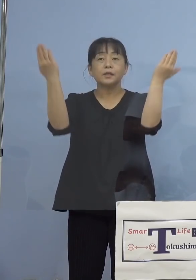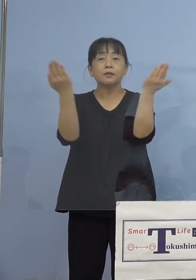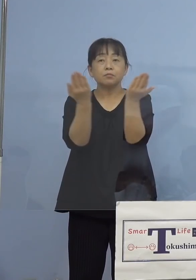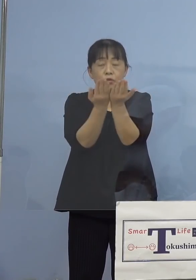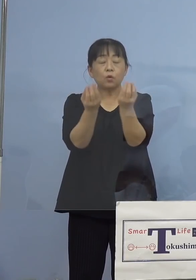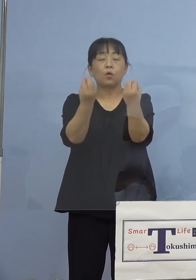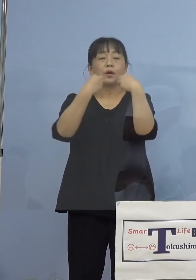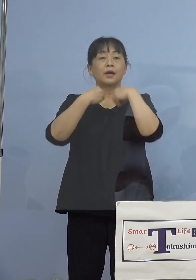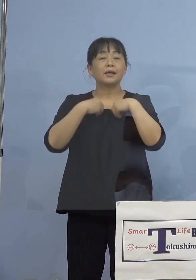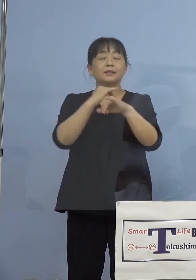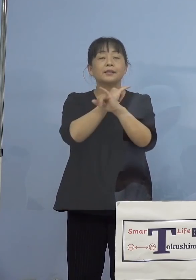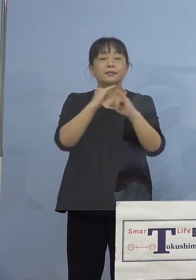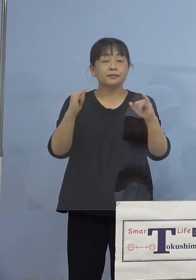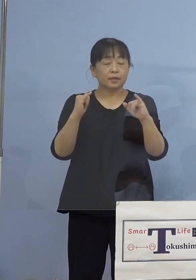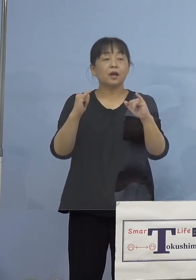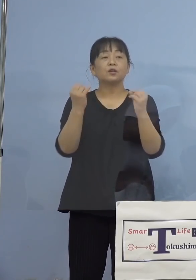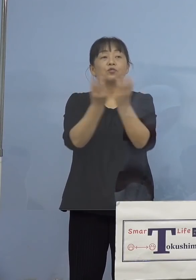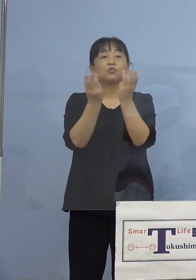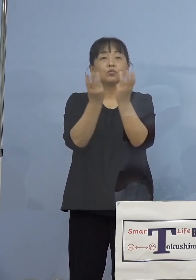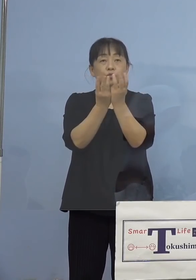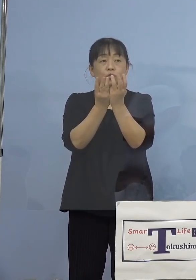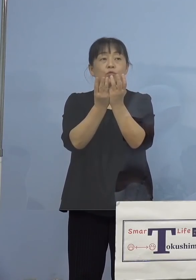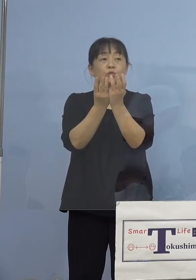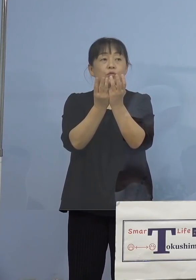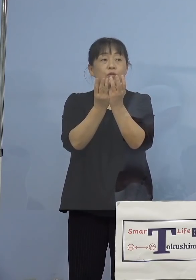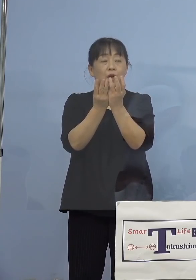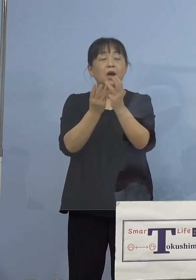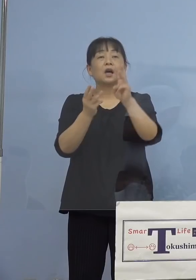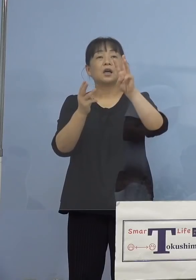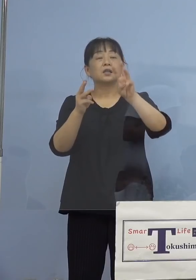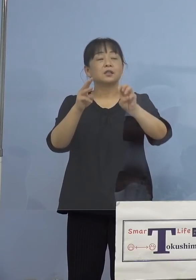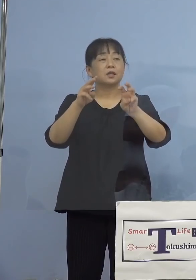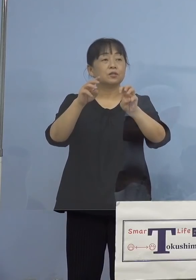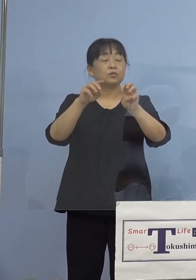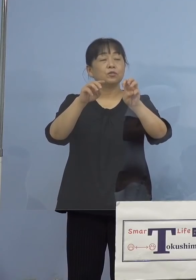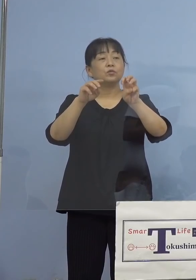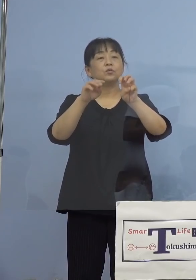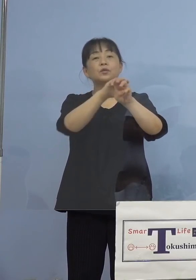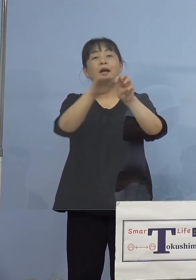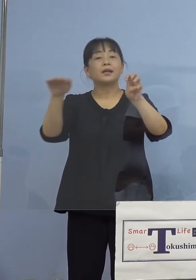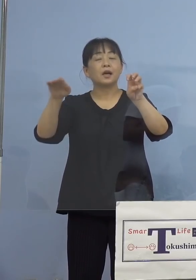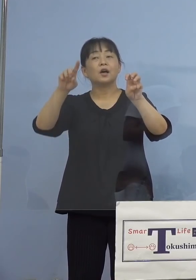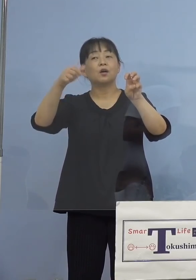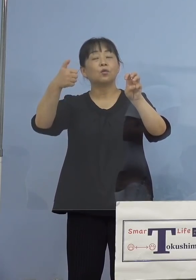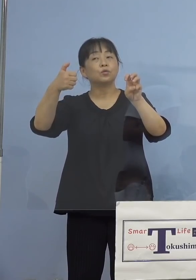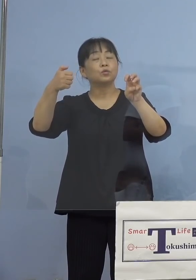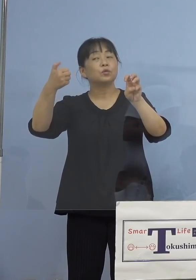割合が30代以下58.6パーセント だったということですか